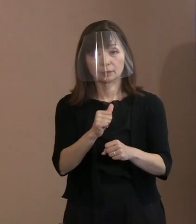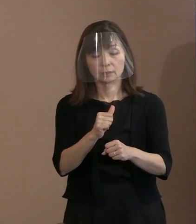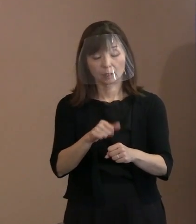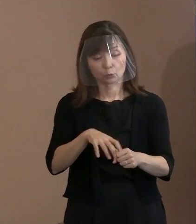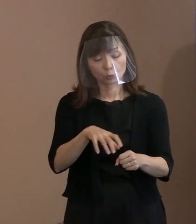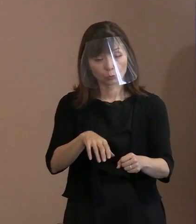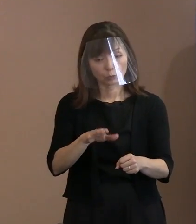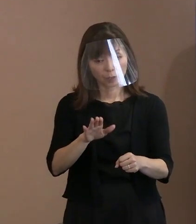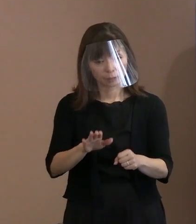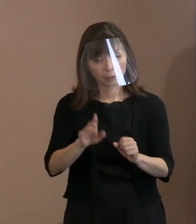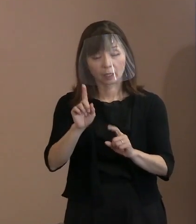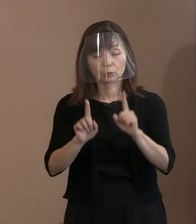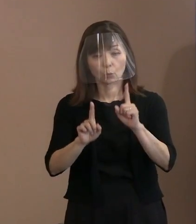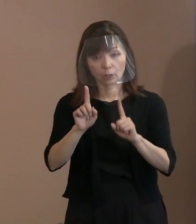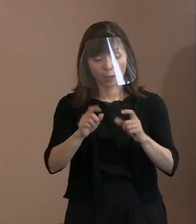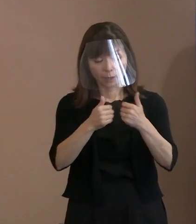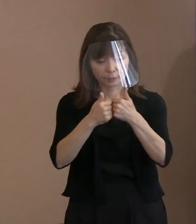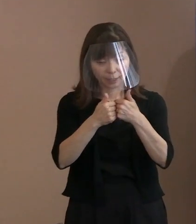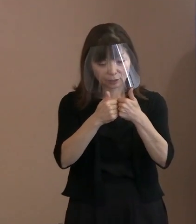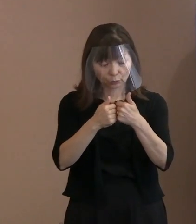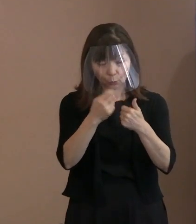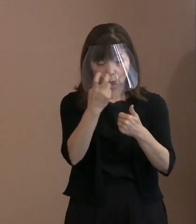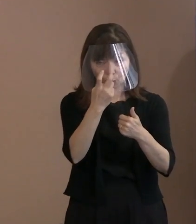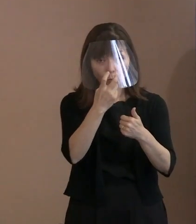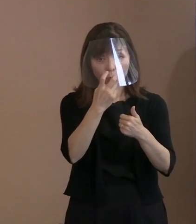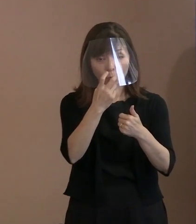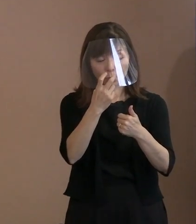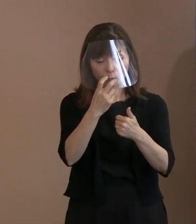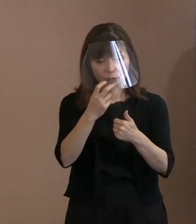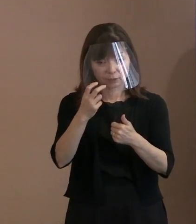という御提案のようにも 聞こえますけれども｡